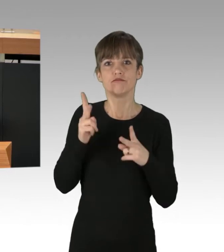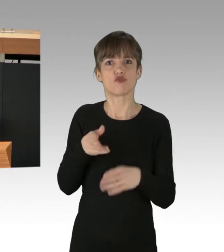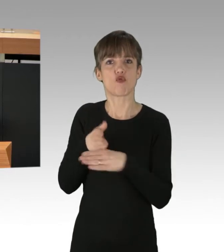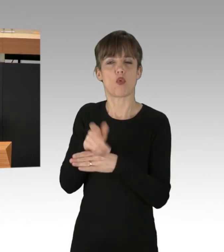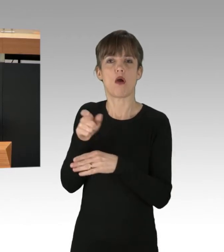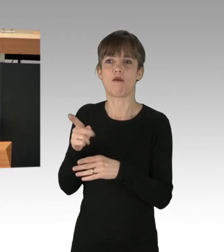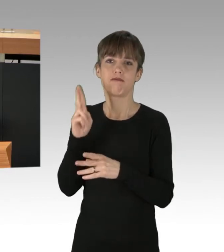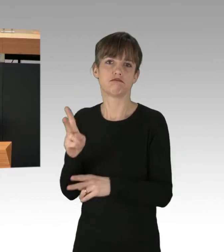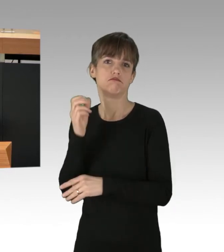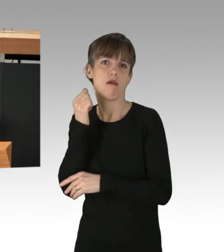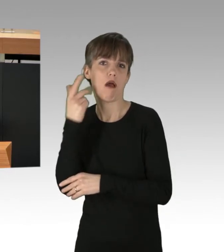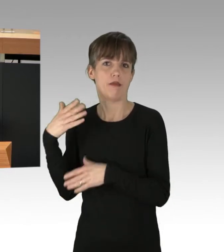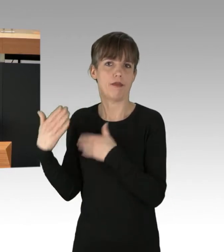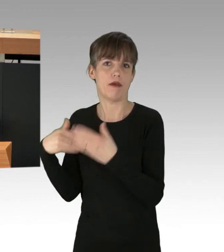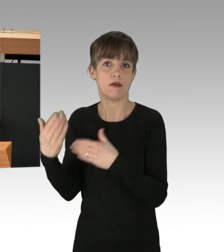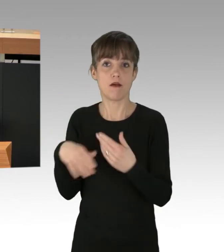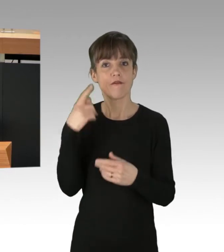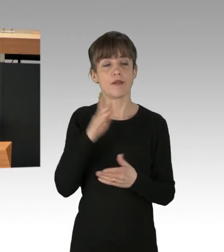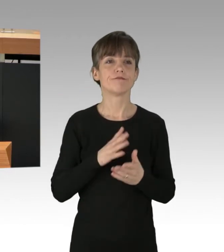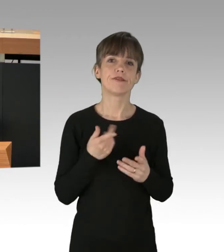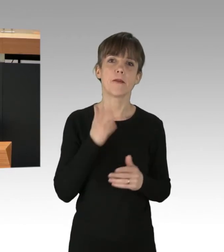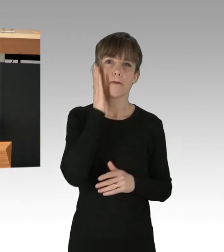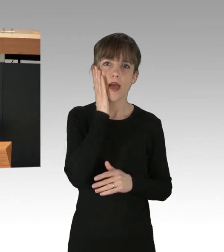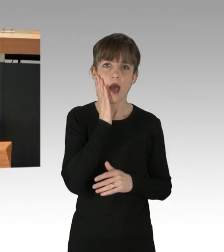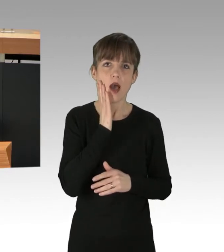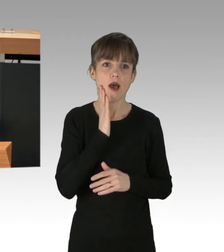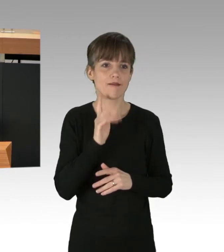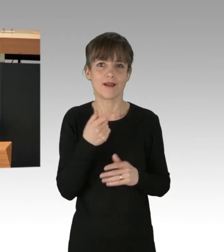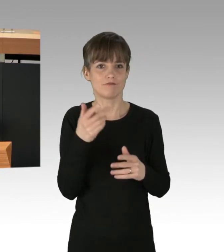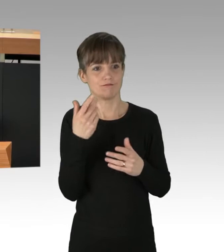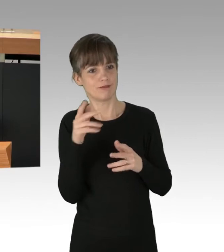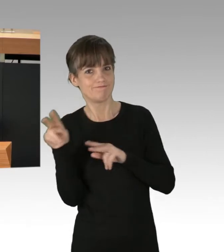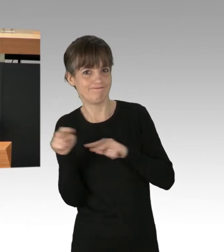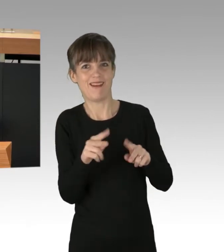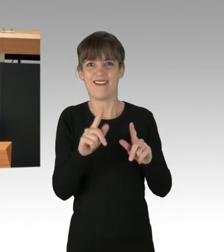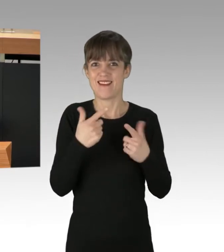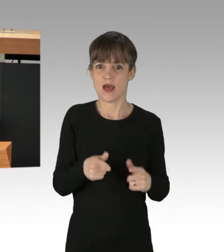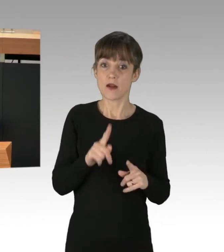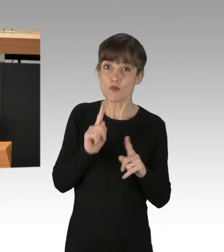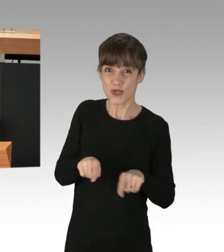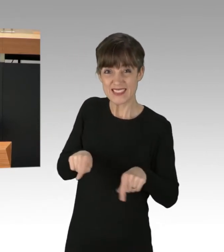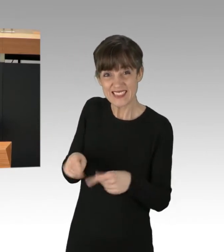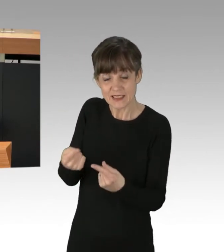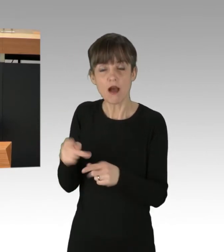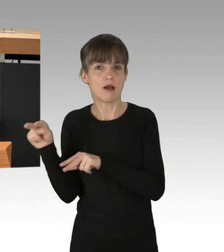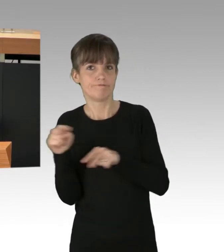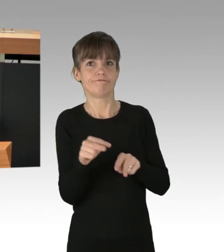denn sonst bleibt er letztlich unbeachtet und wirkungslos. Angesichts einer Situation, wo weltweit die verantwortlichen PolitikerInnen